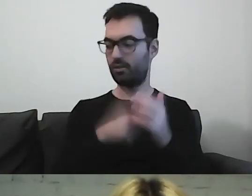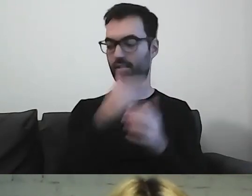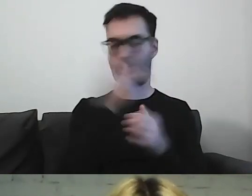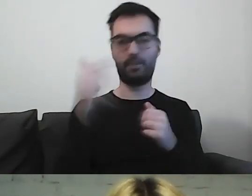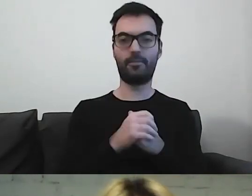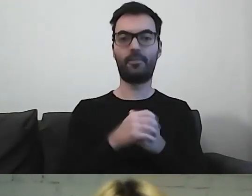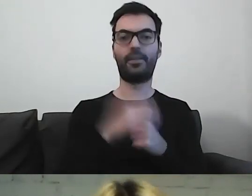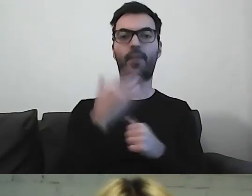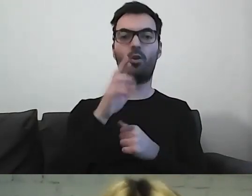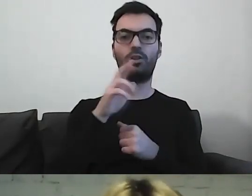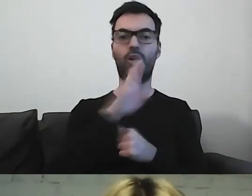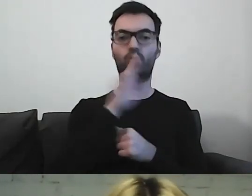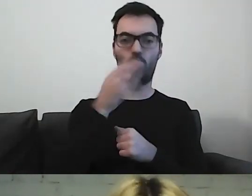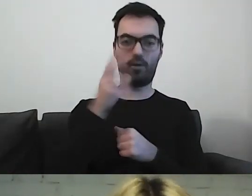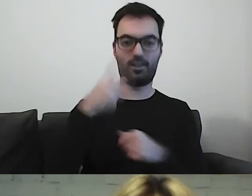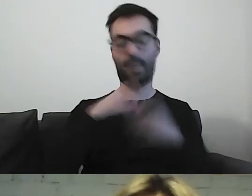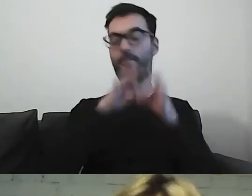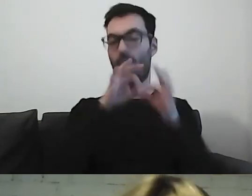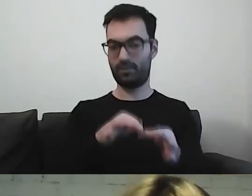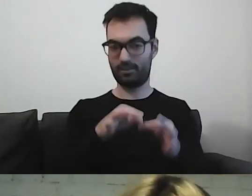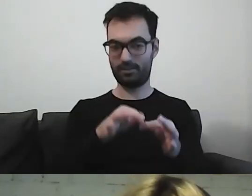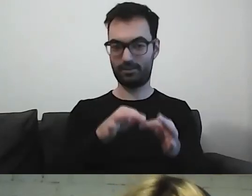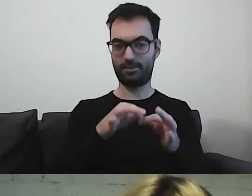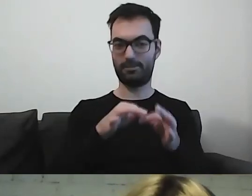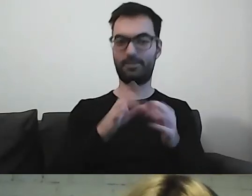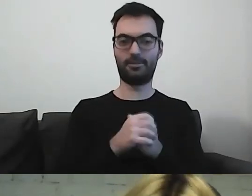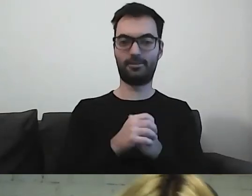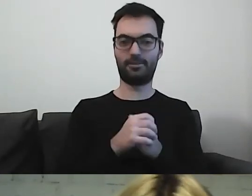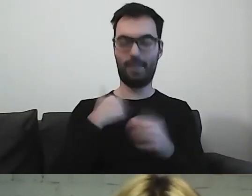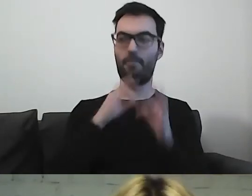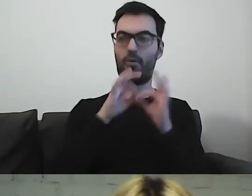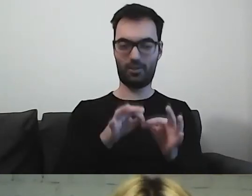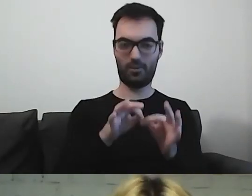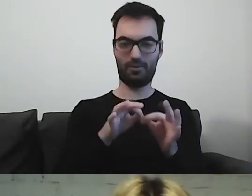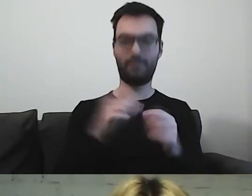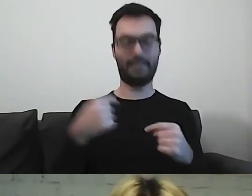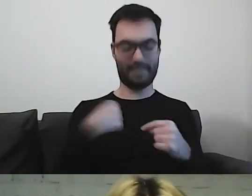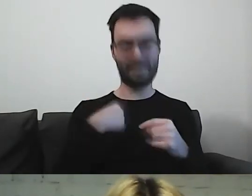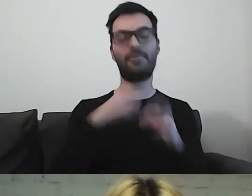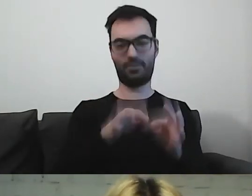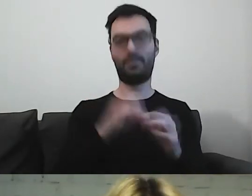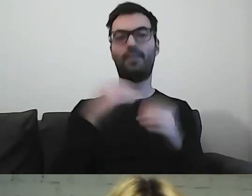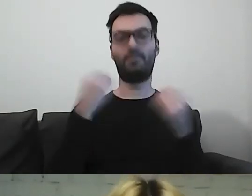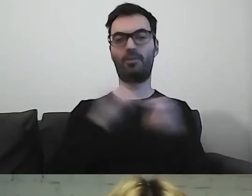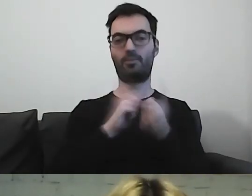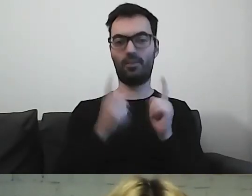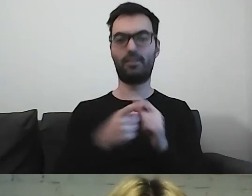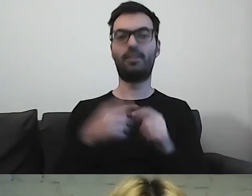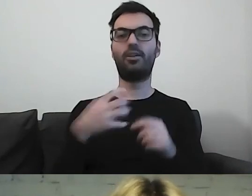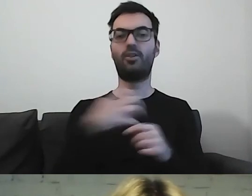Małgorzata Szumowska prowadziła... prowadziłam to fantastyczne spotkanie. Naszymi gośćmi byli